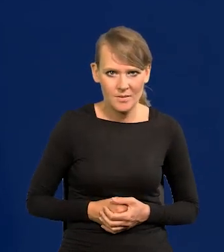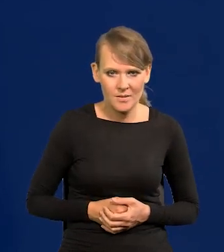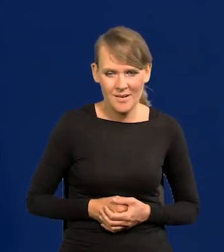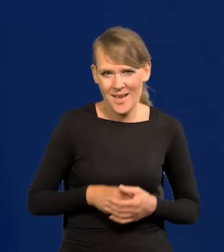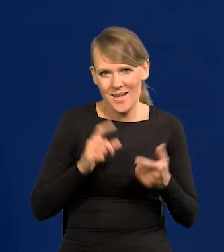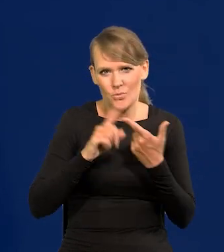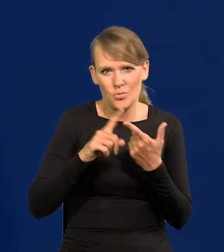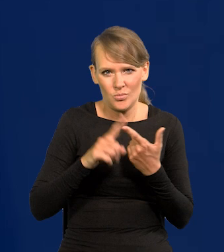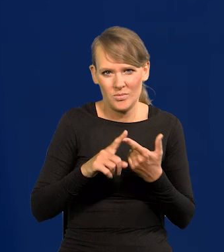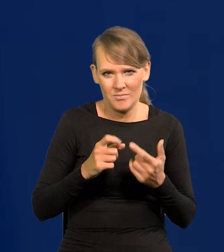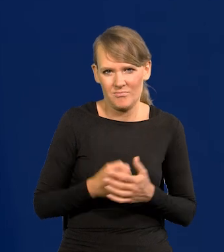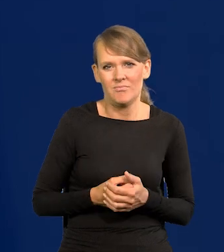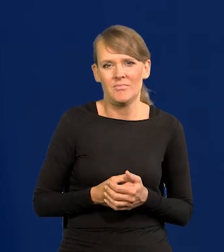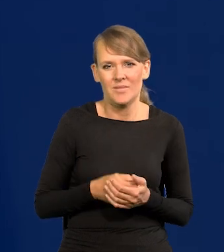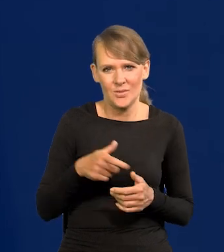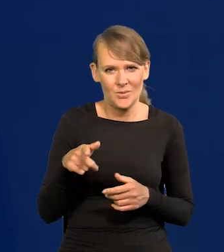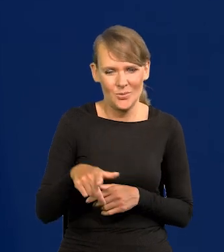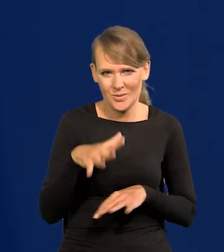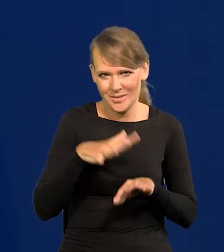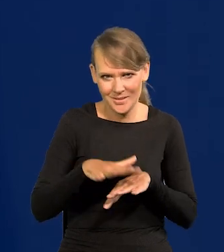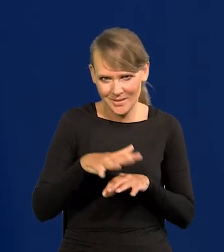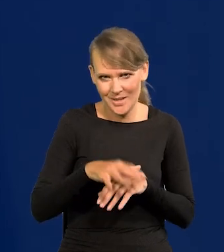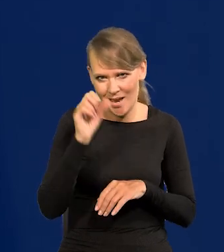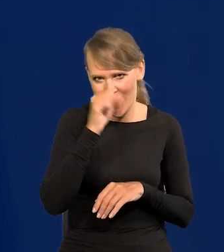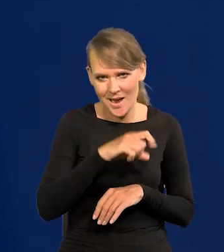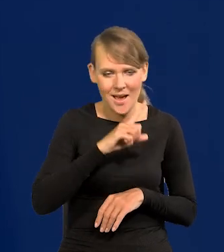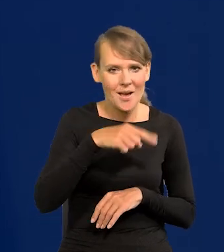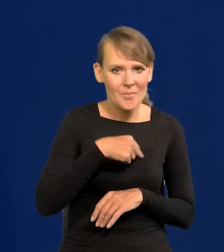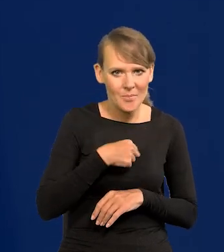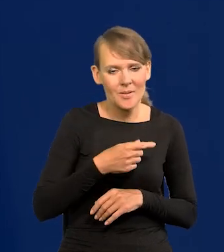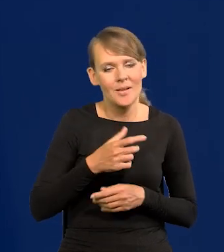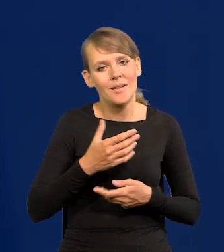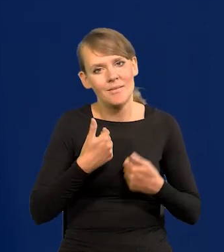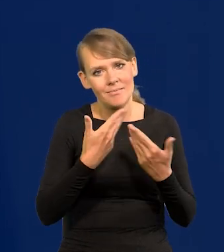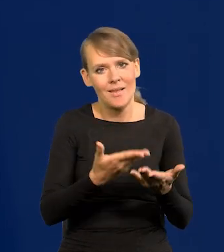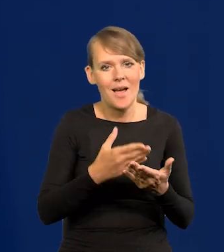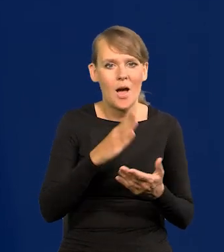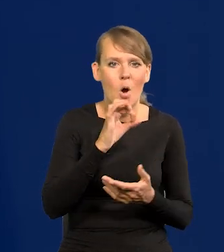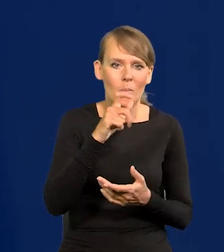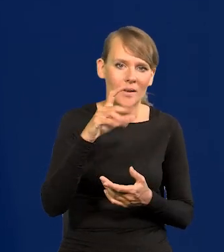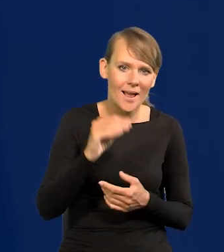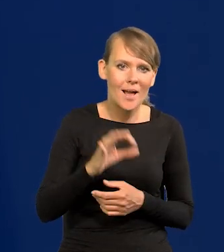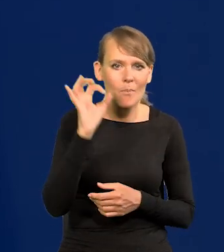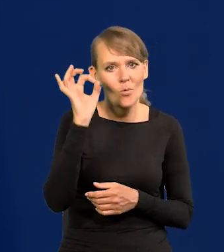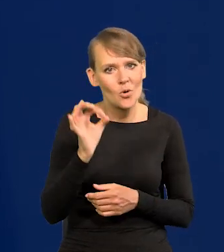A po drugie, jaki to byłoby absurdalny system, my moglibyśmy wyemitować obligacje oprocentowane odpowiednio wyżej